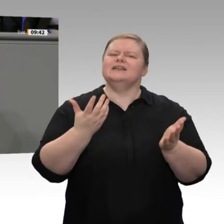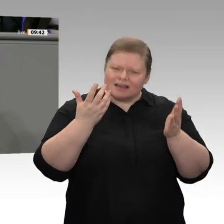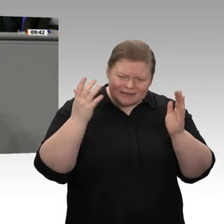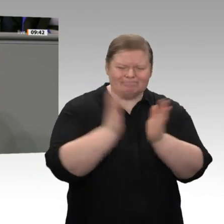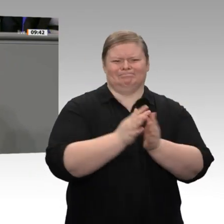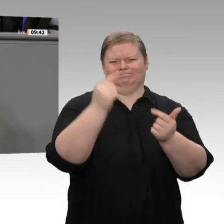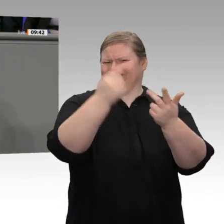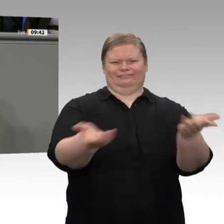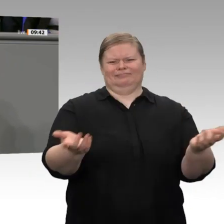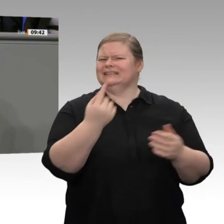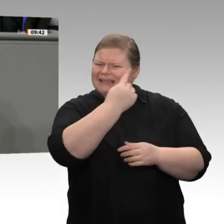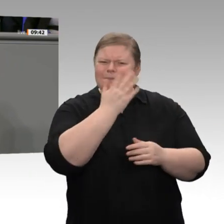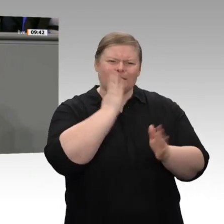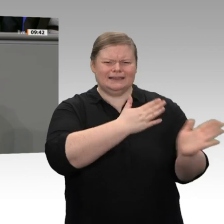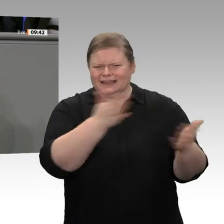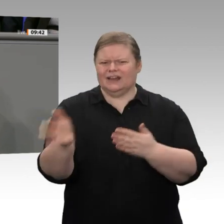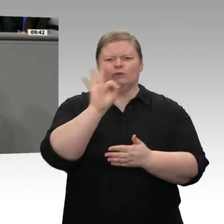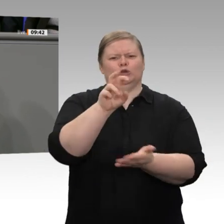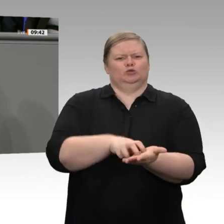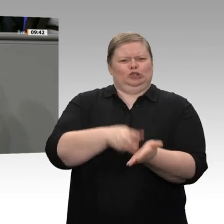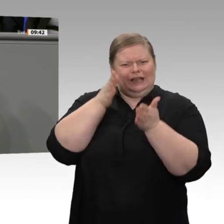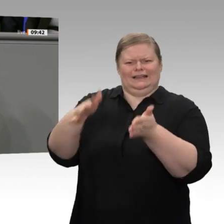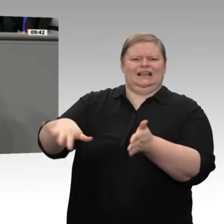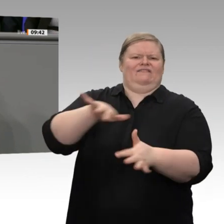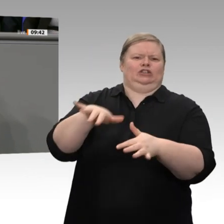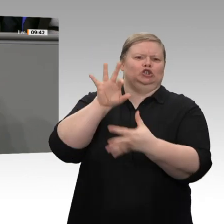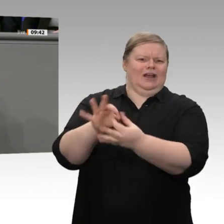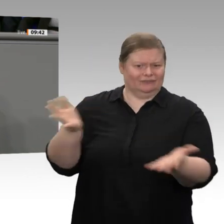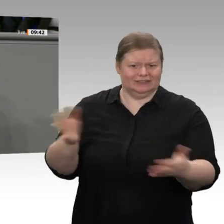der Ausbau an Land und offshore wieder vorangeht, verharren Sie in dieser Frage in